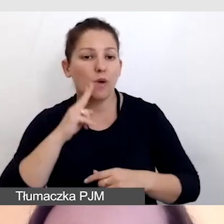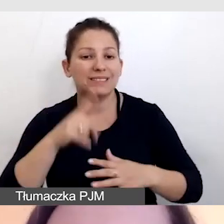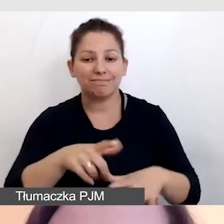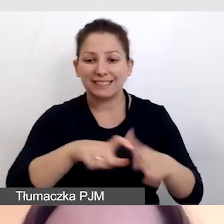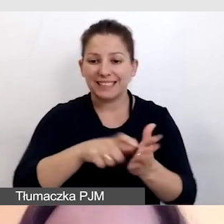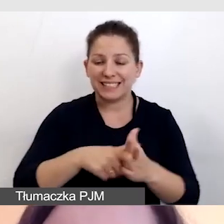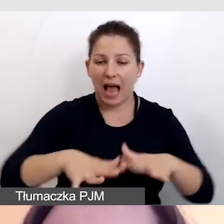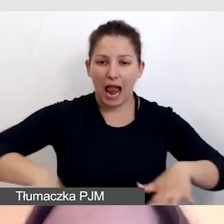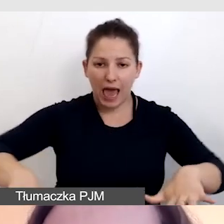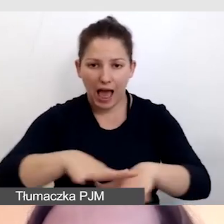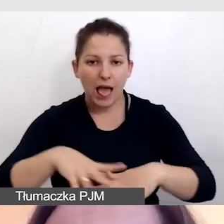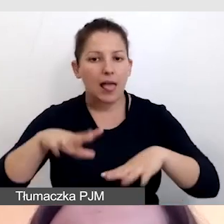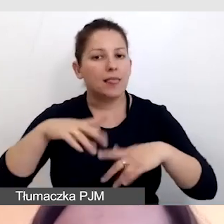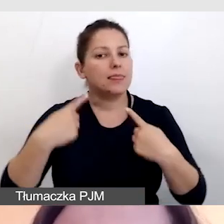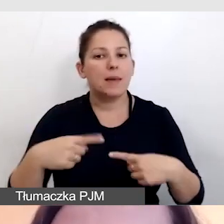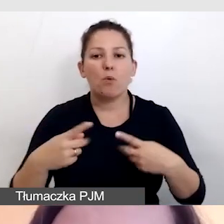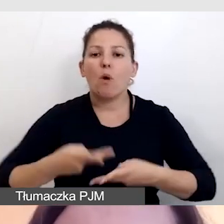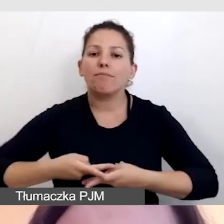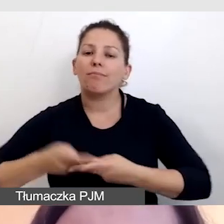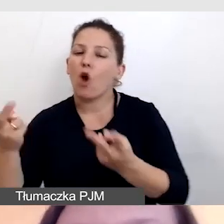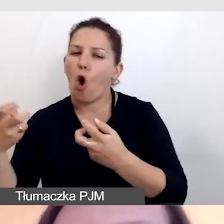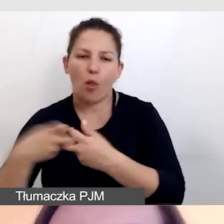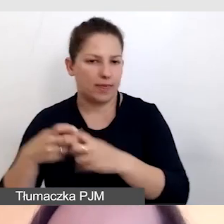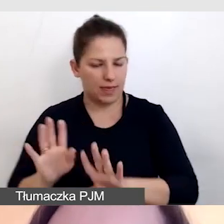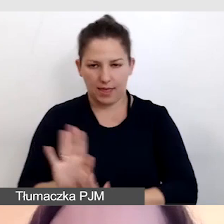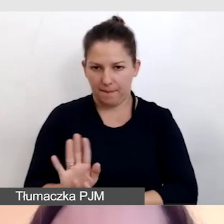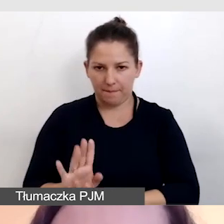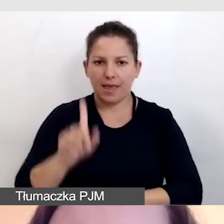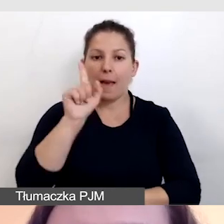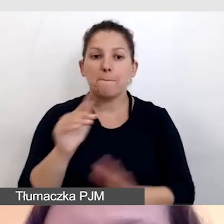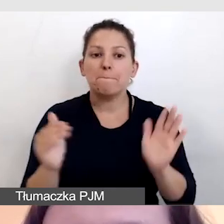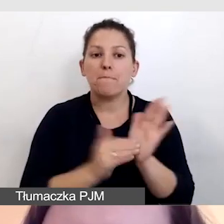nie było transmitowane do transmisji online. Na potrzeby transmisji online